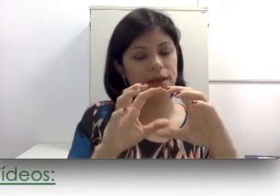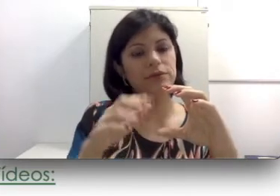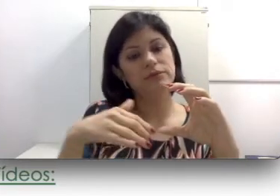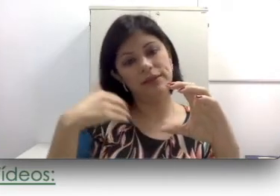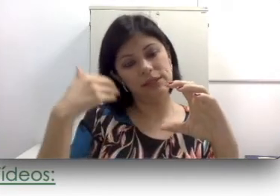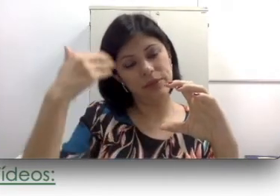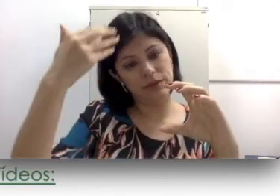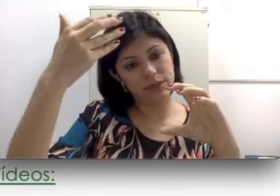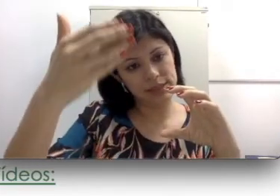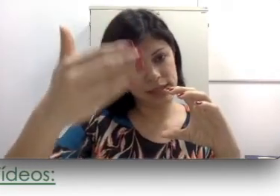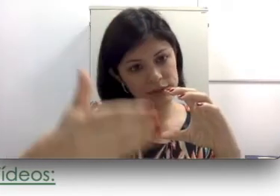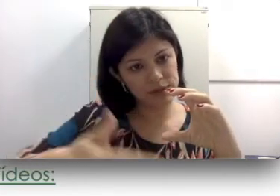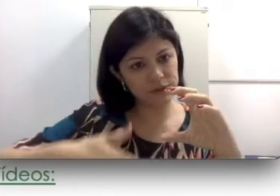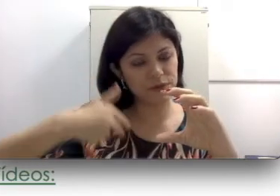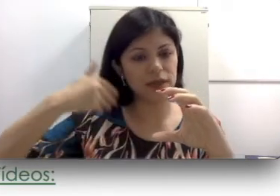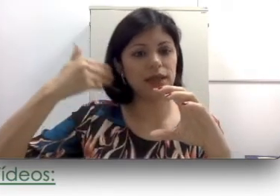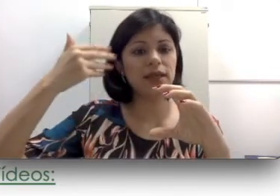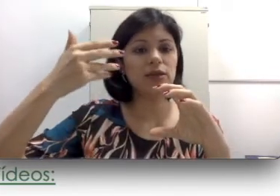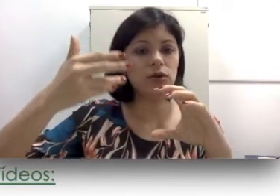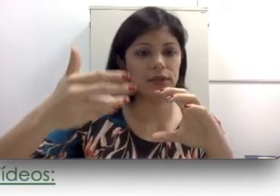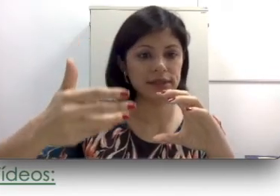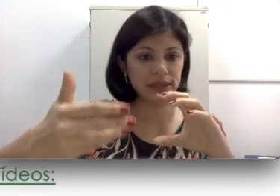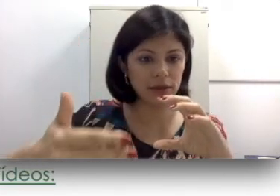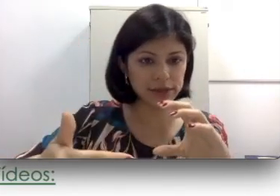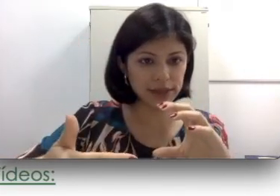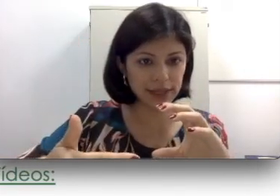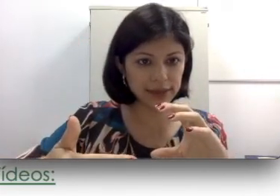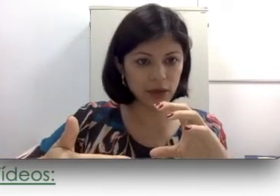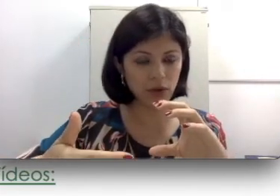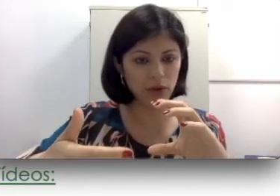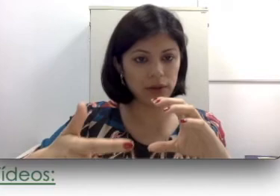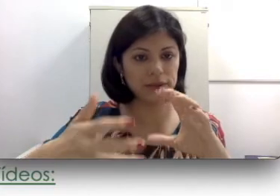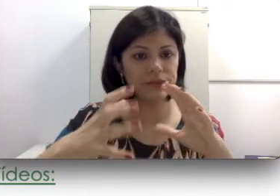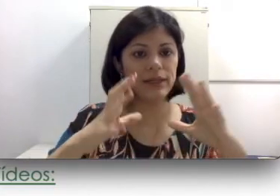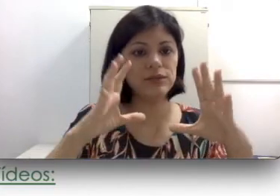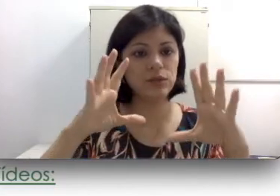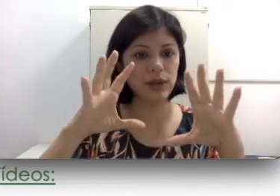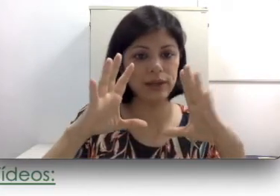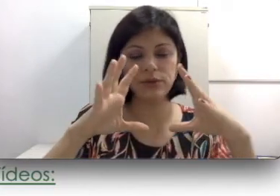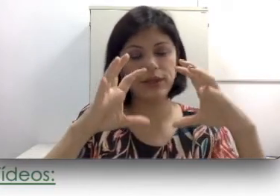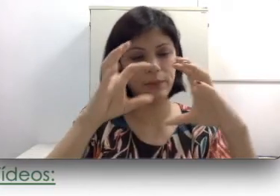que calcifique todas células ciliadas da cóclea. Vai ser calcificado toda a parte